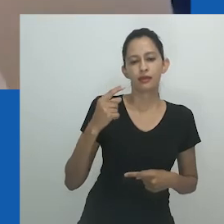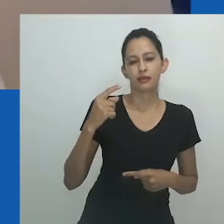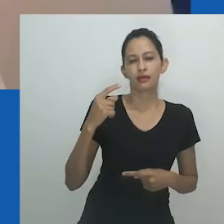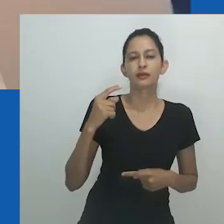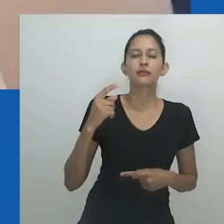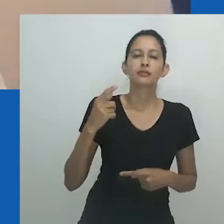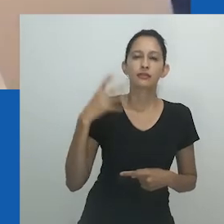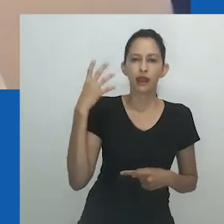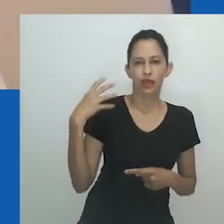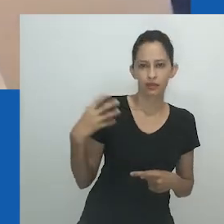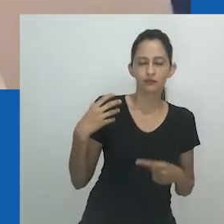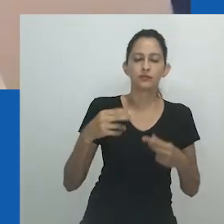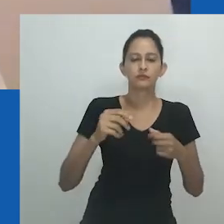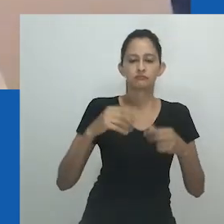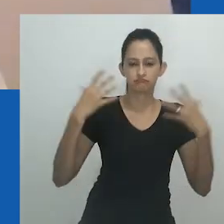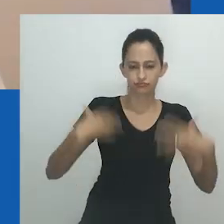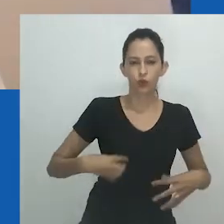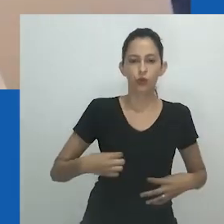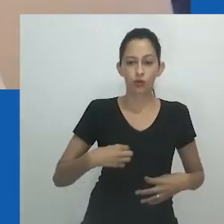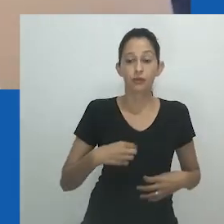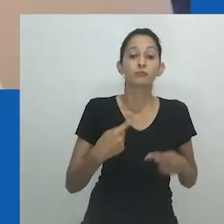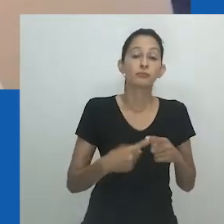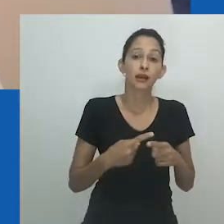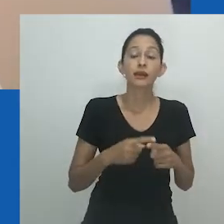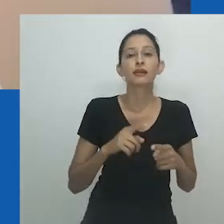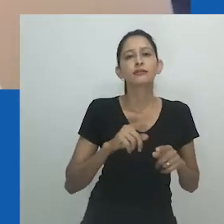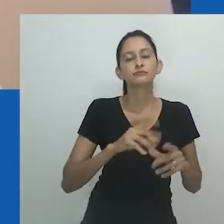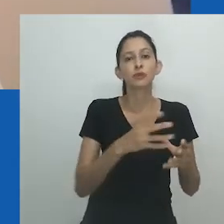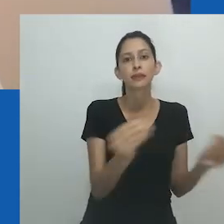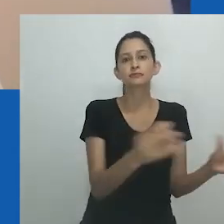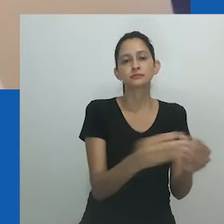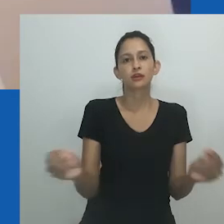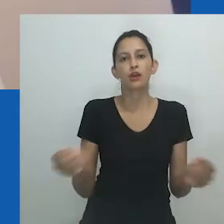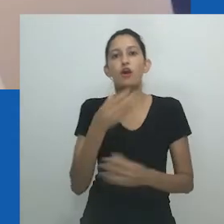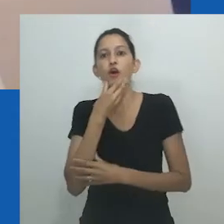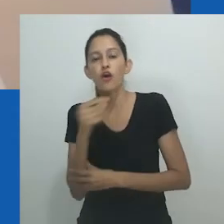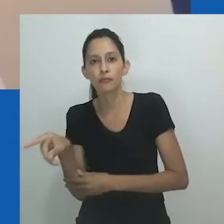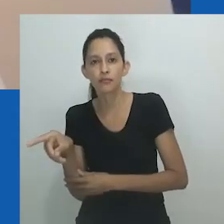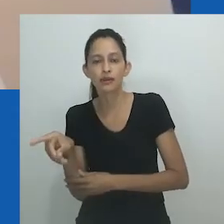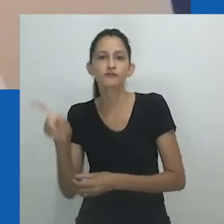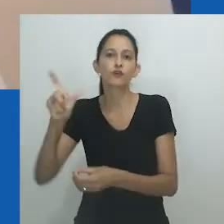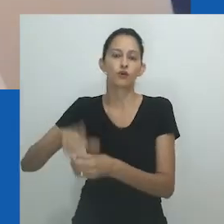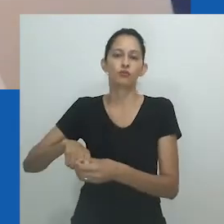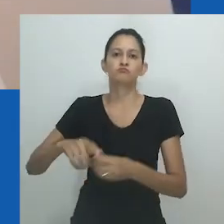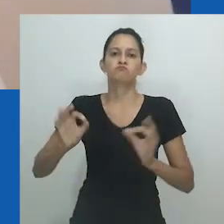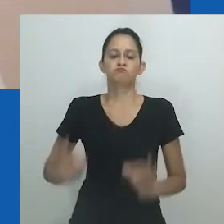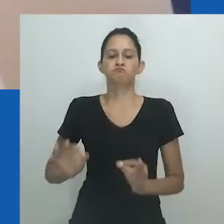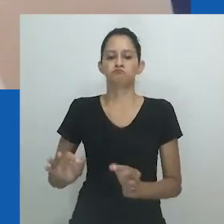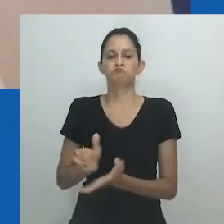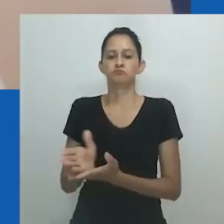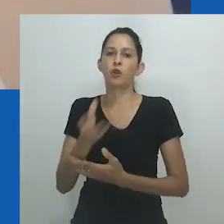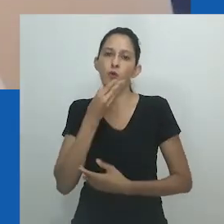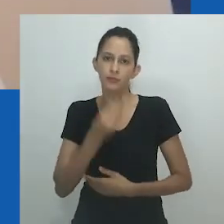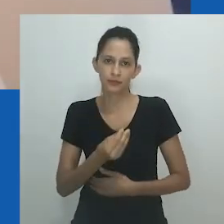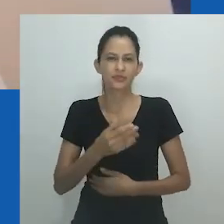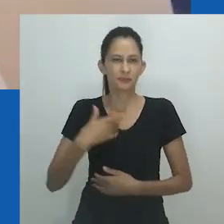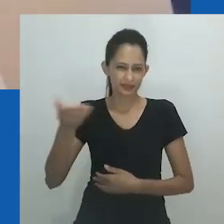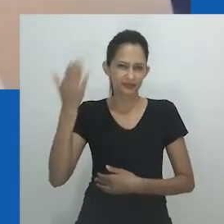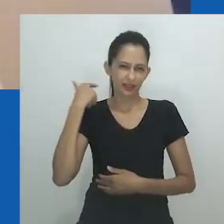“A obra celebra esse aspecto da cultura gay, a ideia de agir como mulher - embora deva dizer que alguns desses homens se veem como mulheres.